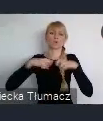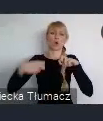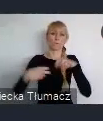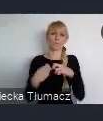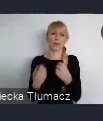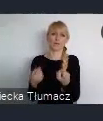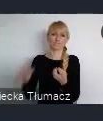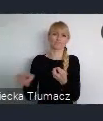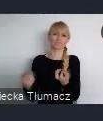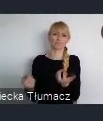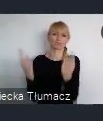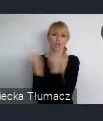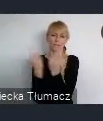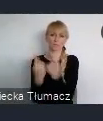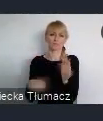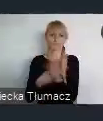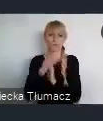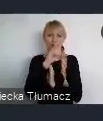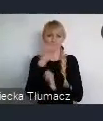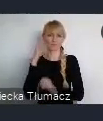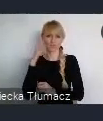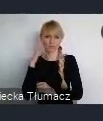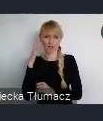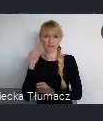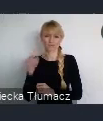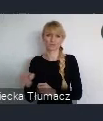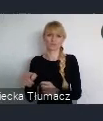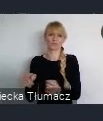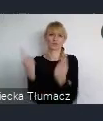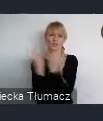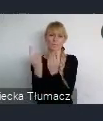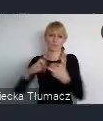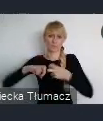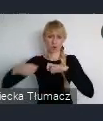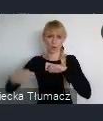aniżeli czymś co nadawało nowe wizje i nowe działania.